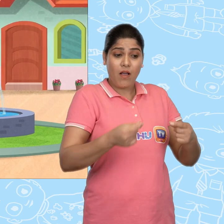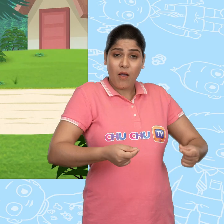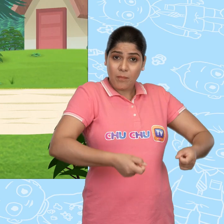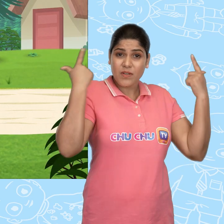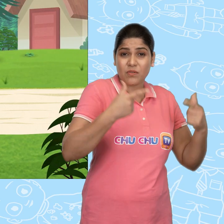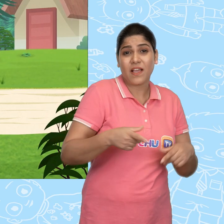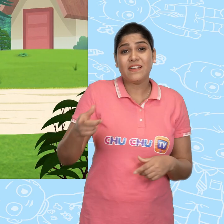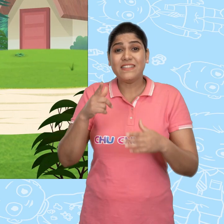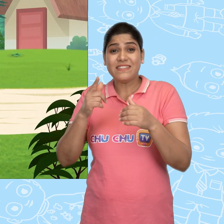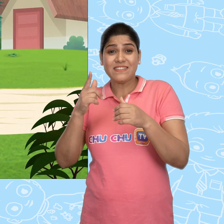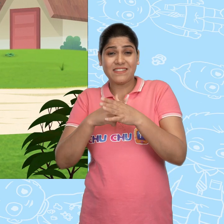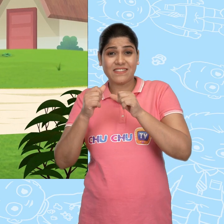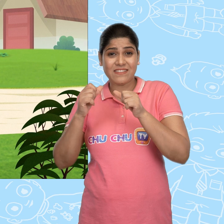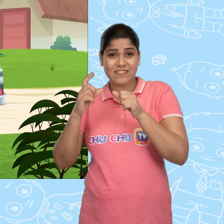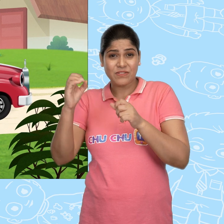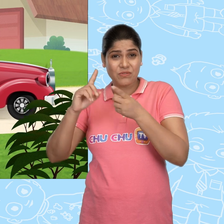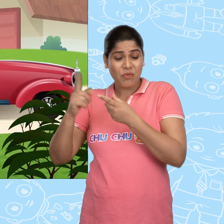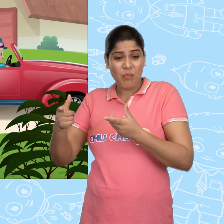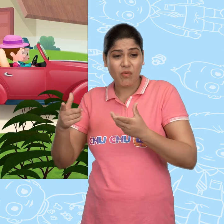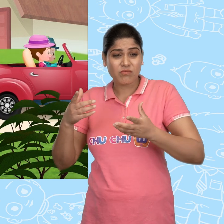Joe बहुत बेचैन था की ये हुआ कैसे.